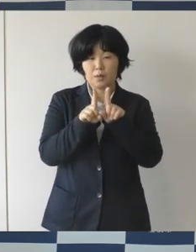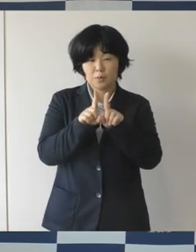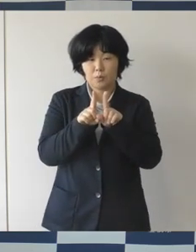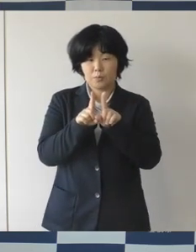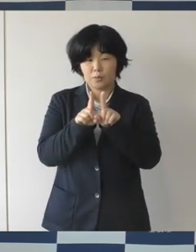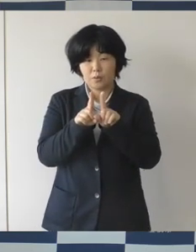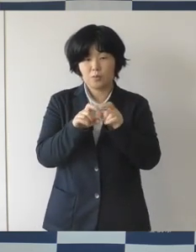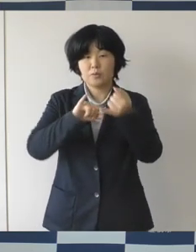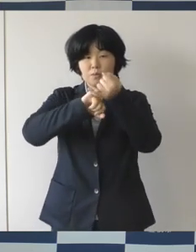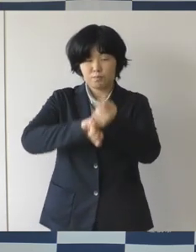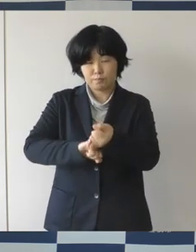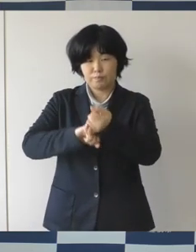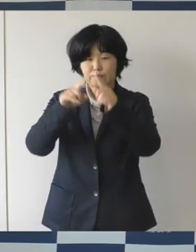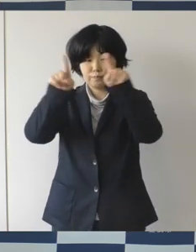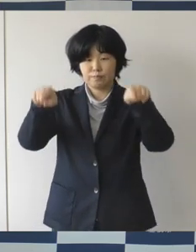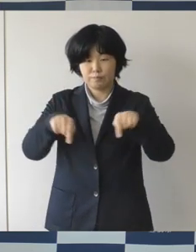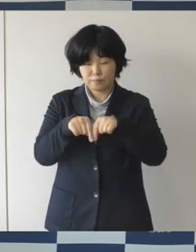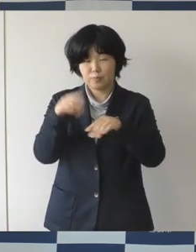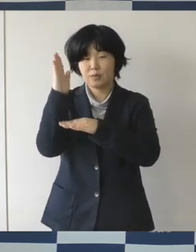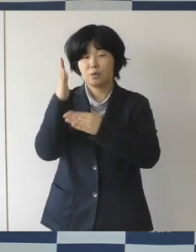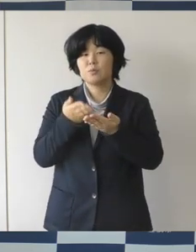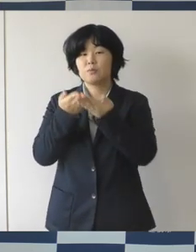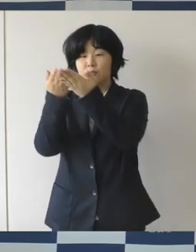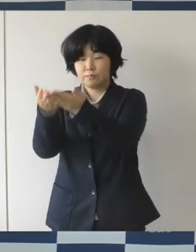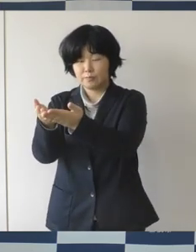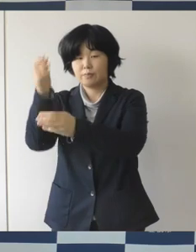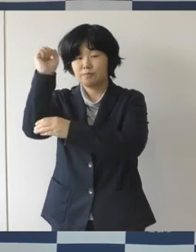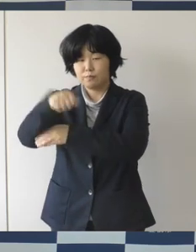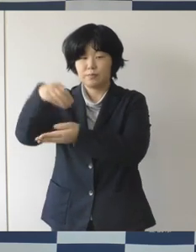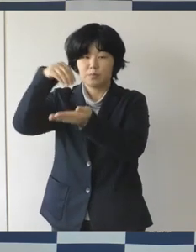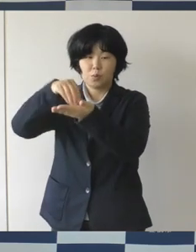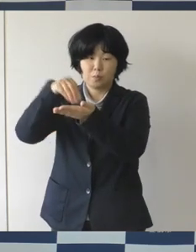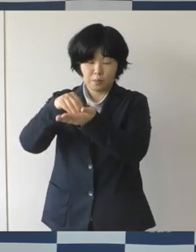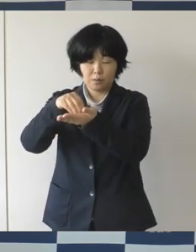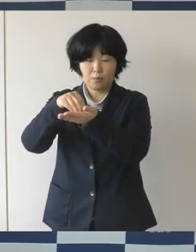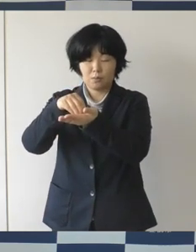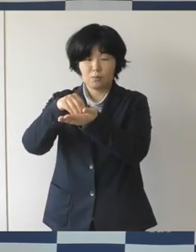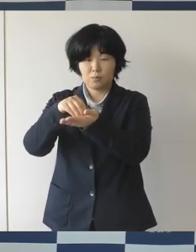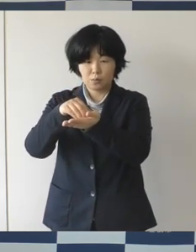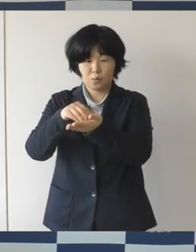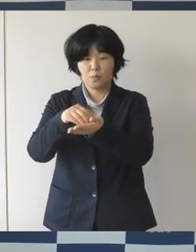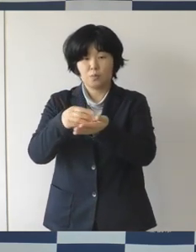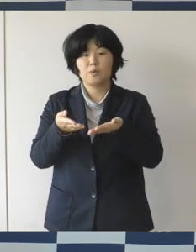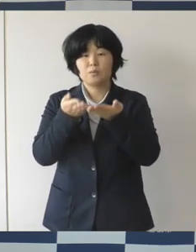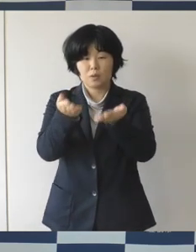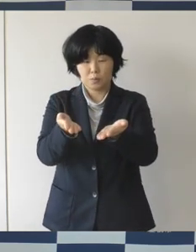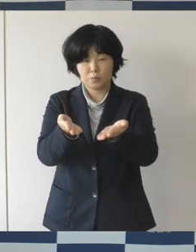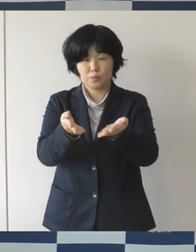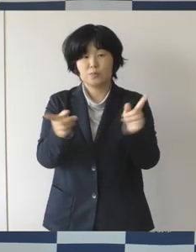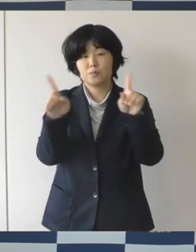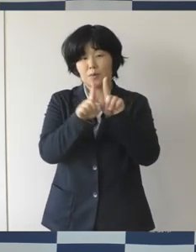パートナーシップ制度を4月1日より開始いたしましたのでお知らせをします。